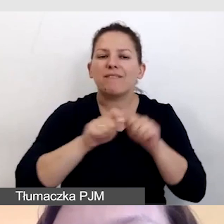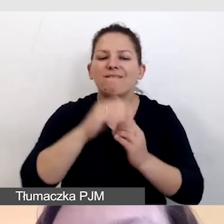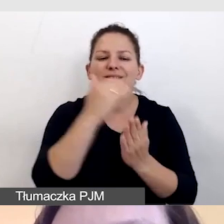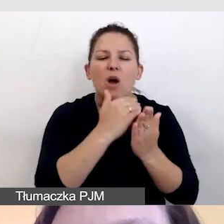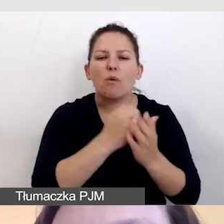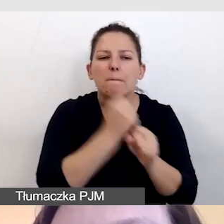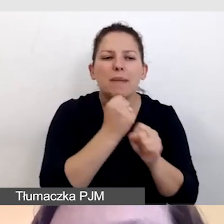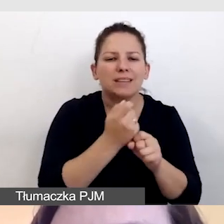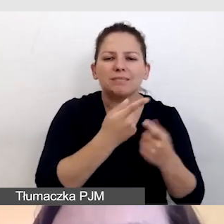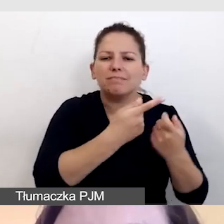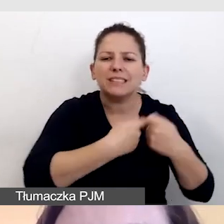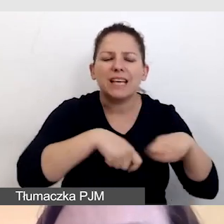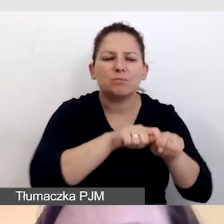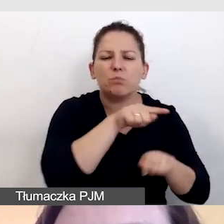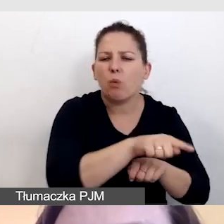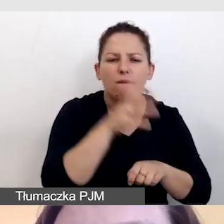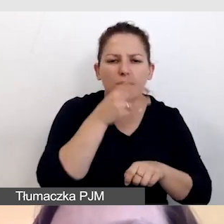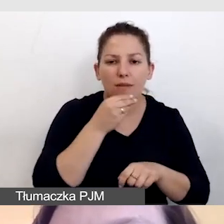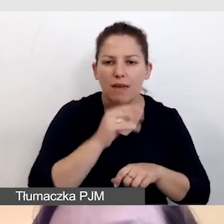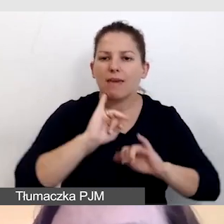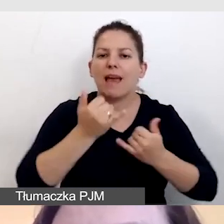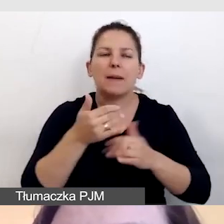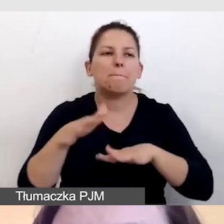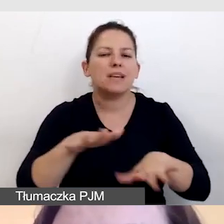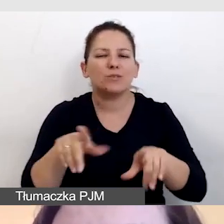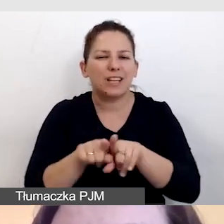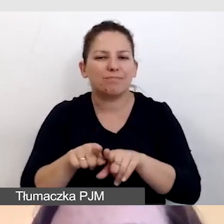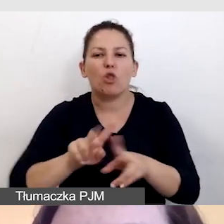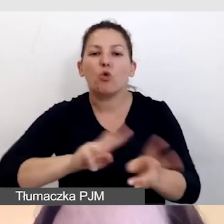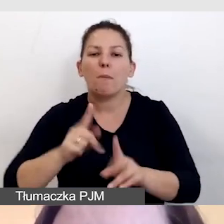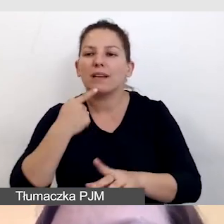w jakim miejscu będzie nagrywany tłumacz języka migowego,